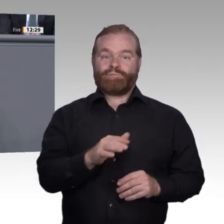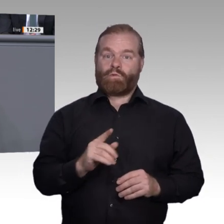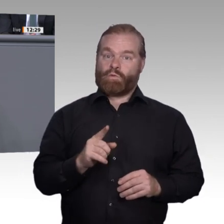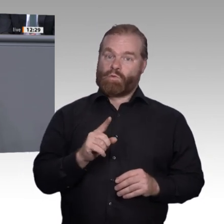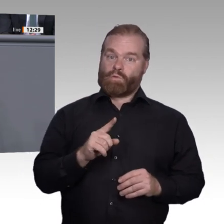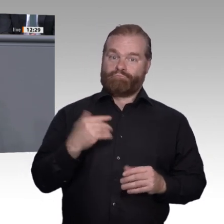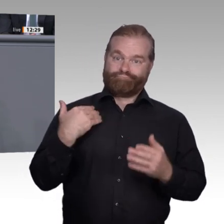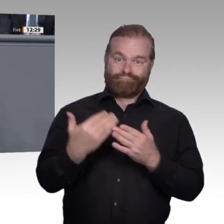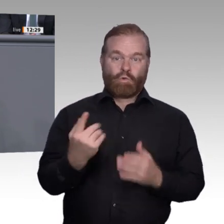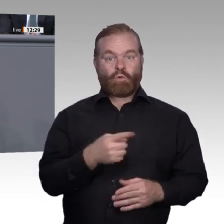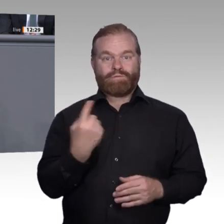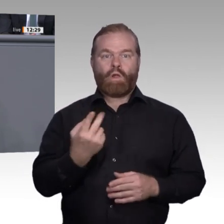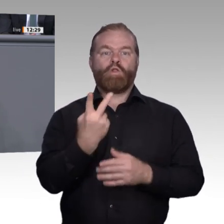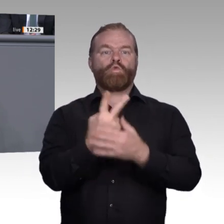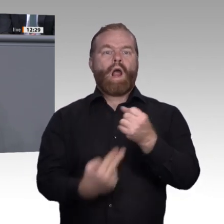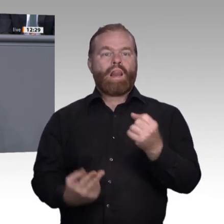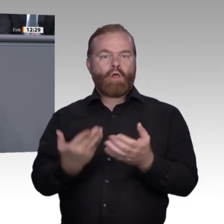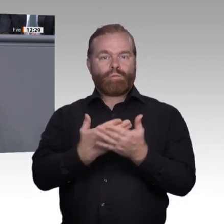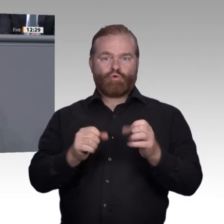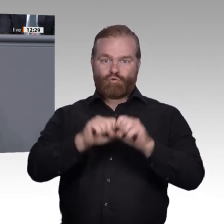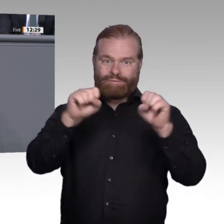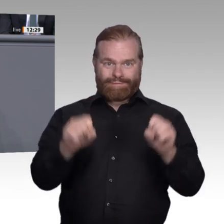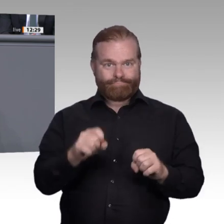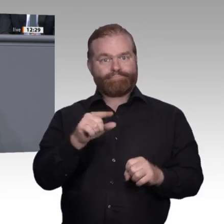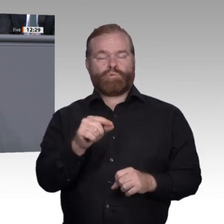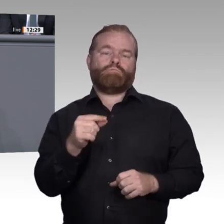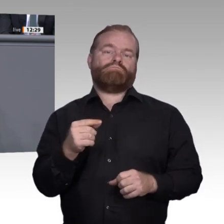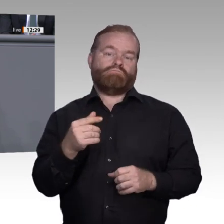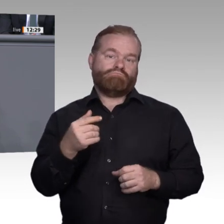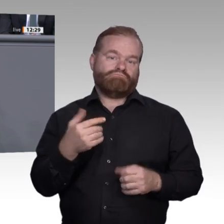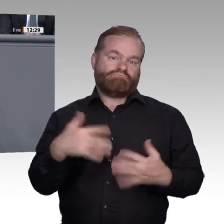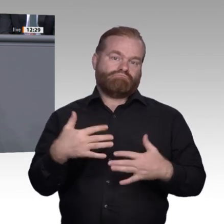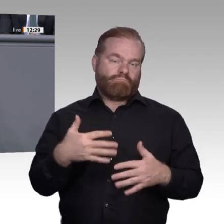dann bleiben wir auch weiterhin Weltspitze. In der Projektgruppe 2 unserer Enquete-Kommission